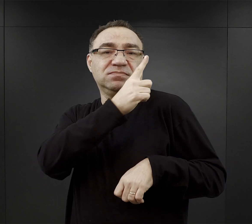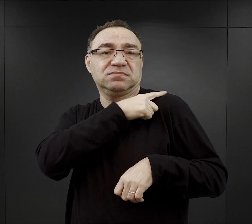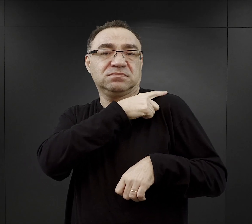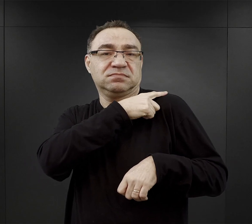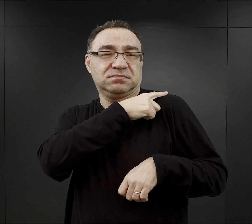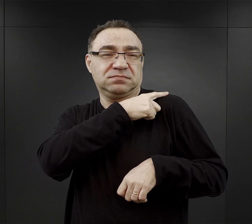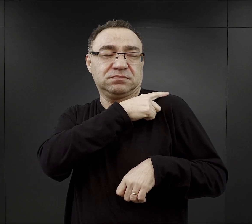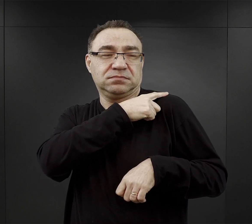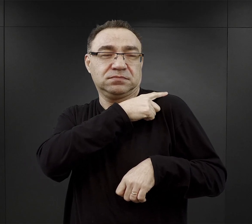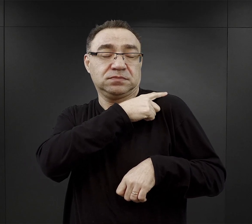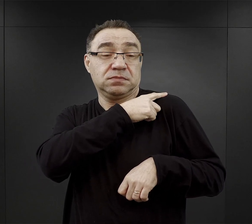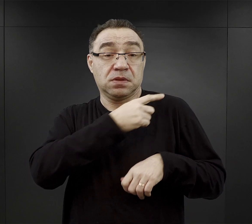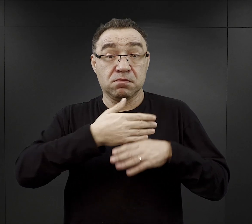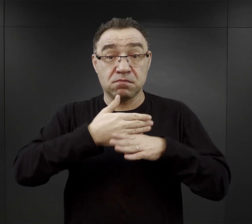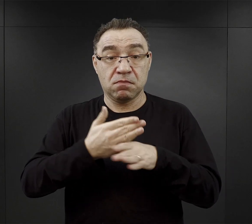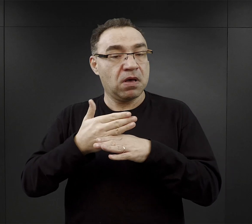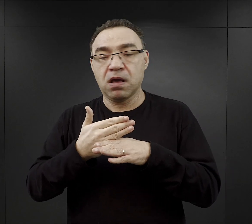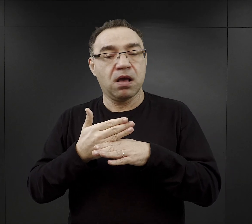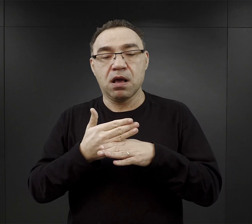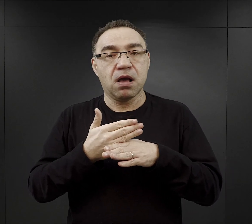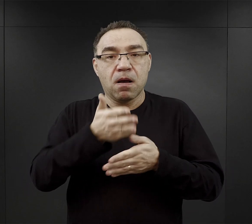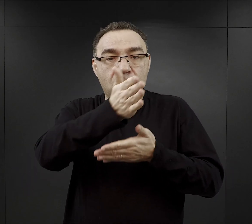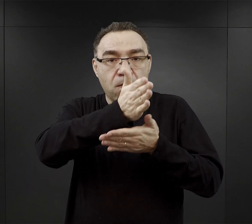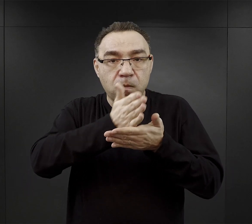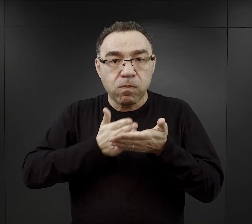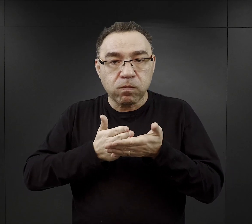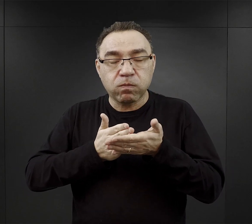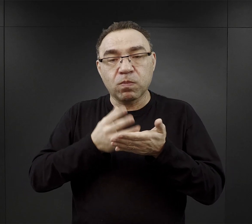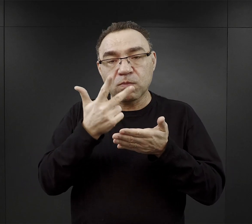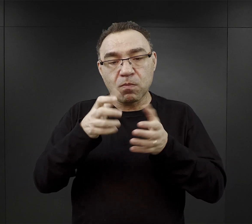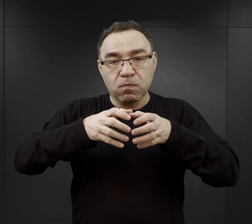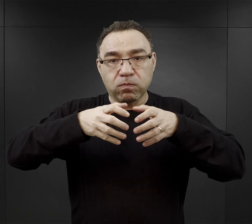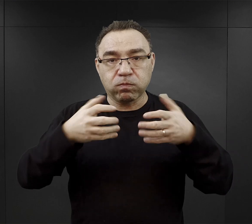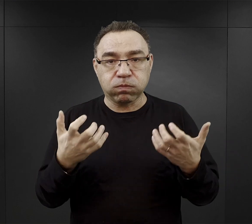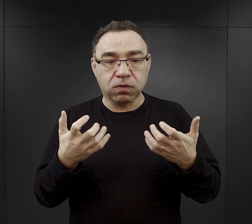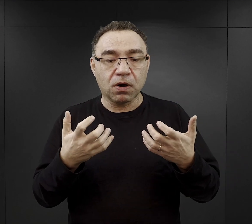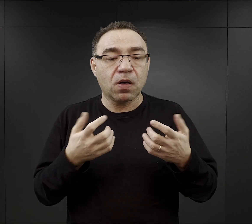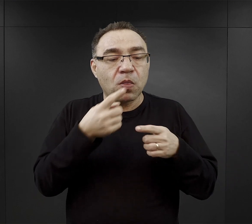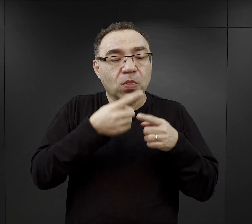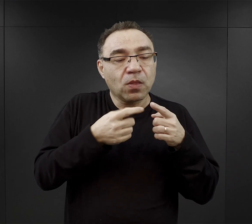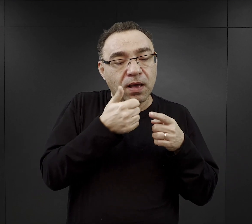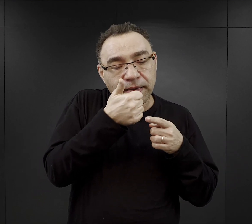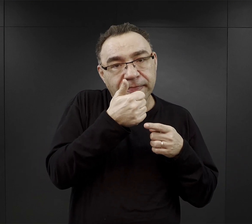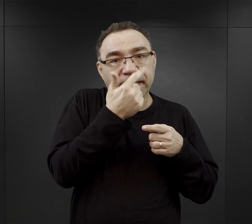najpierw przekrawali bochenek na dwie części, odkrawali dla siebie jedną czy dwie kromki,